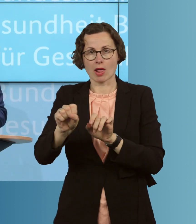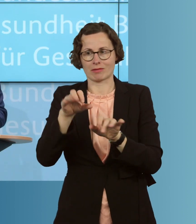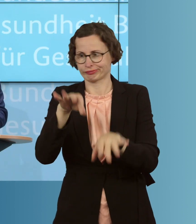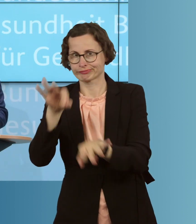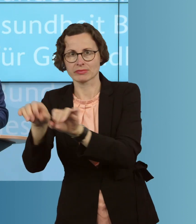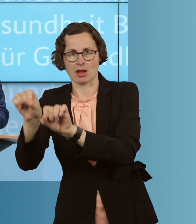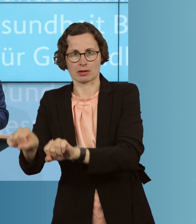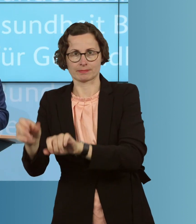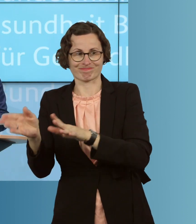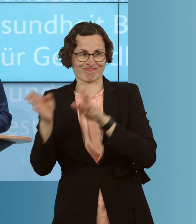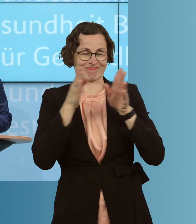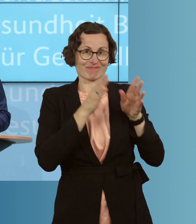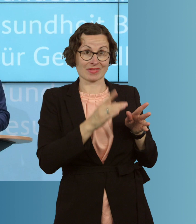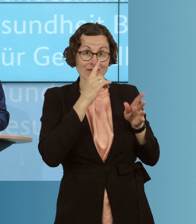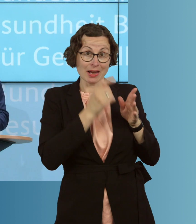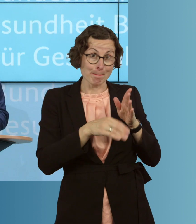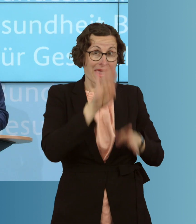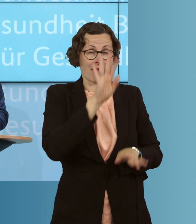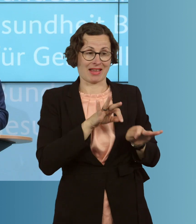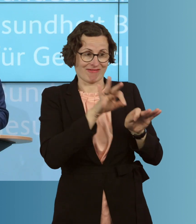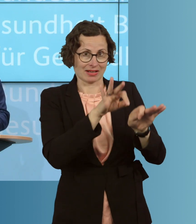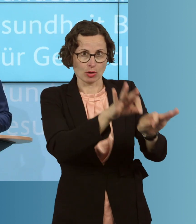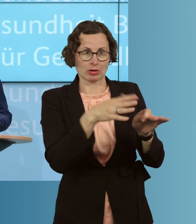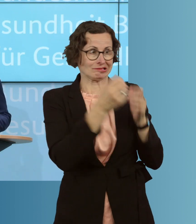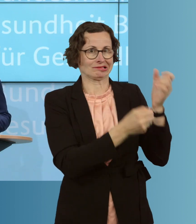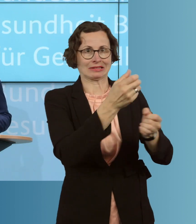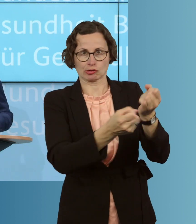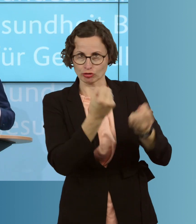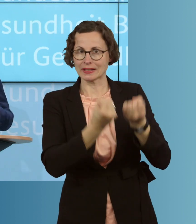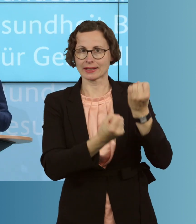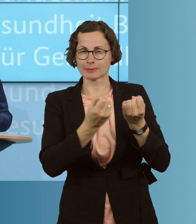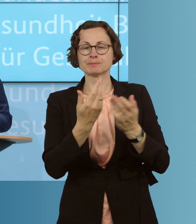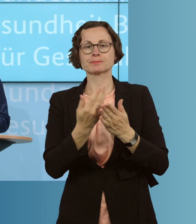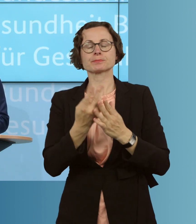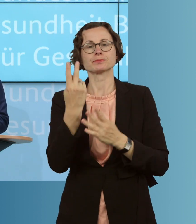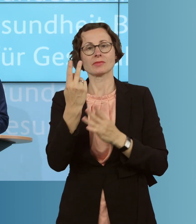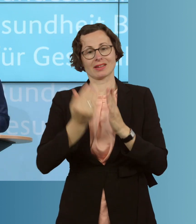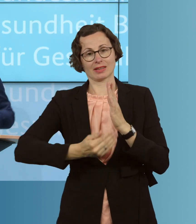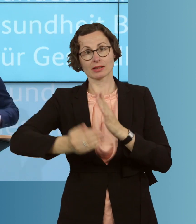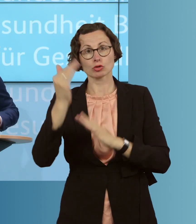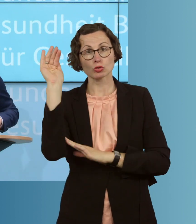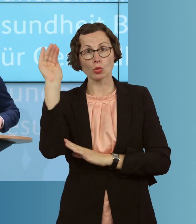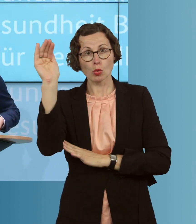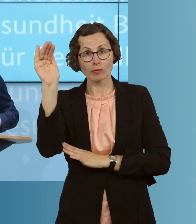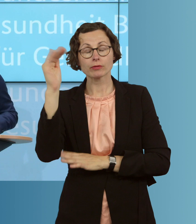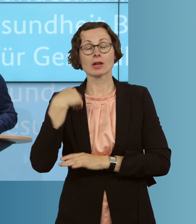als dass bei größeren Infektionszahlen der Fall ist. Deswegen finde ich sehr, sehr wichtig, dass, auch für die Zukunft, wir noch stärker als bisher, eben